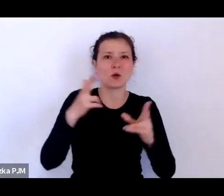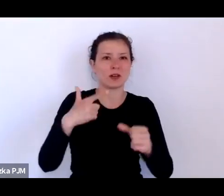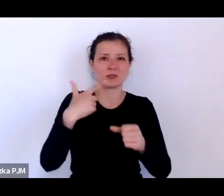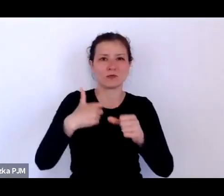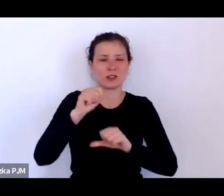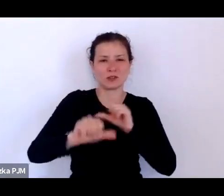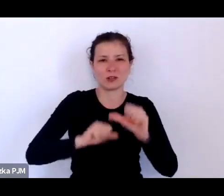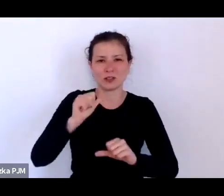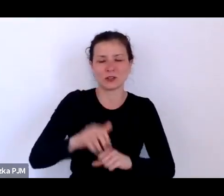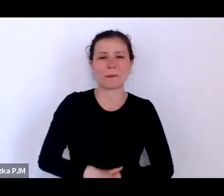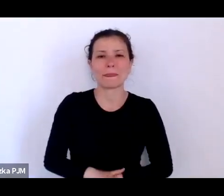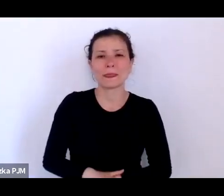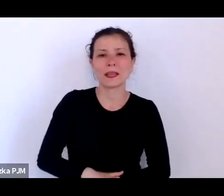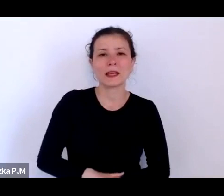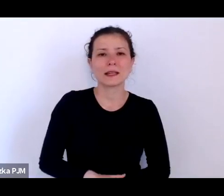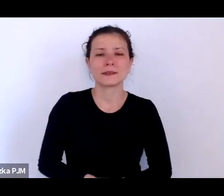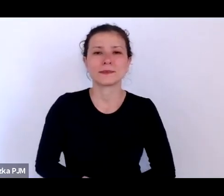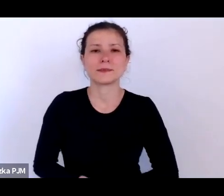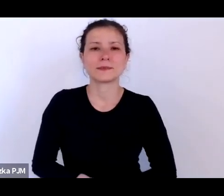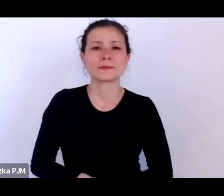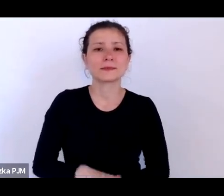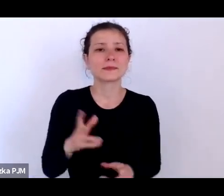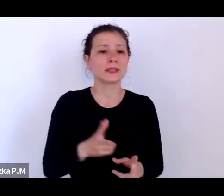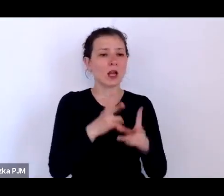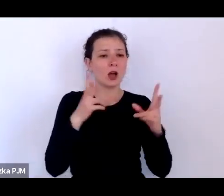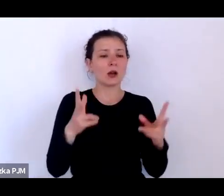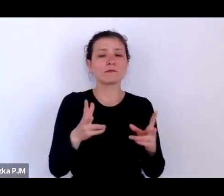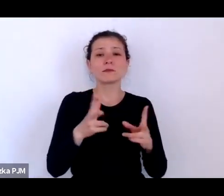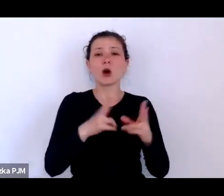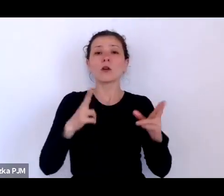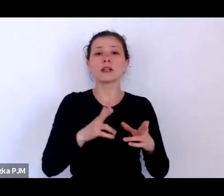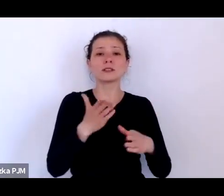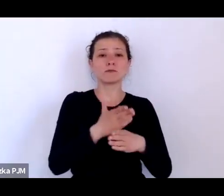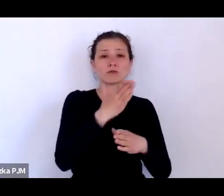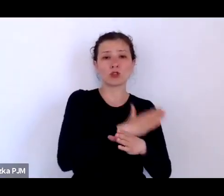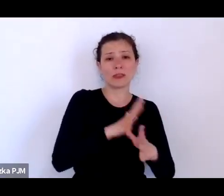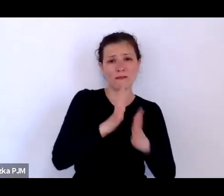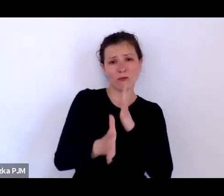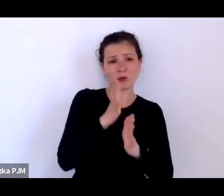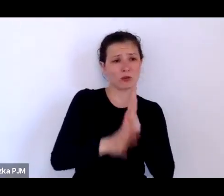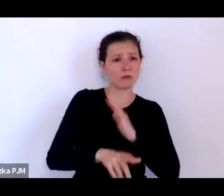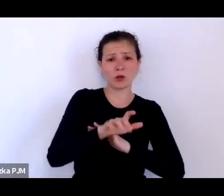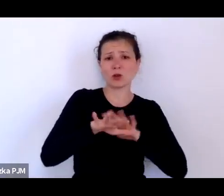Okres przedwojenny pamięta jeszcze wielu ludzi, którzy żyją, z którymi można porozmawiać